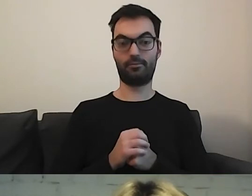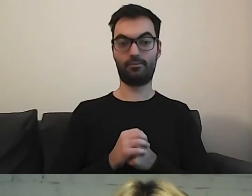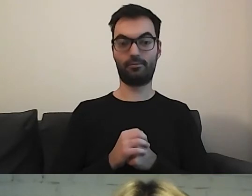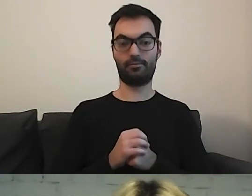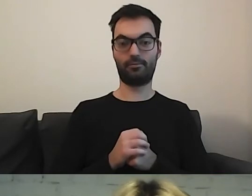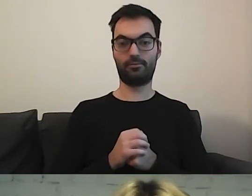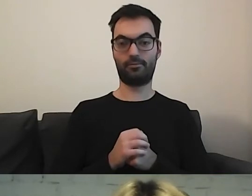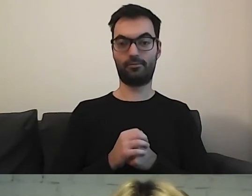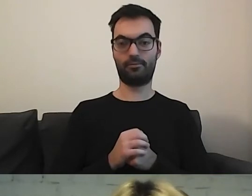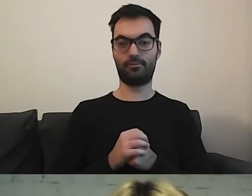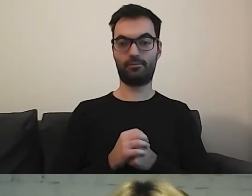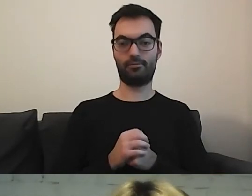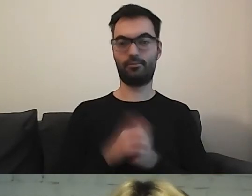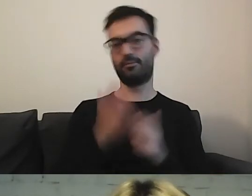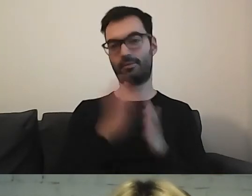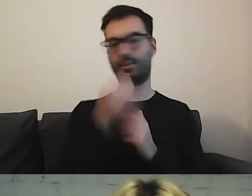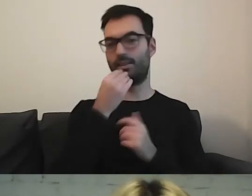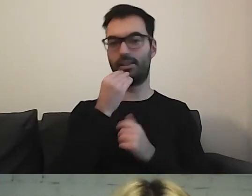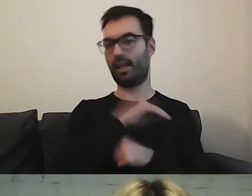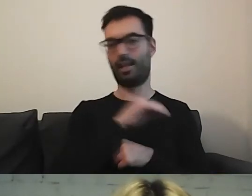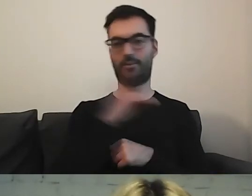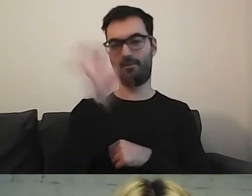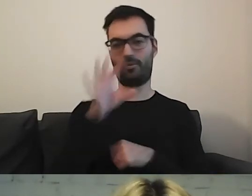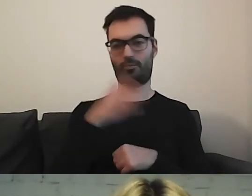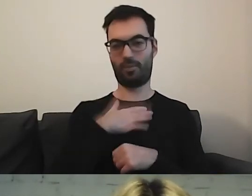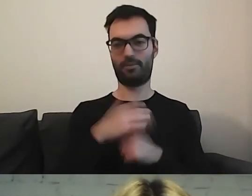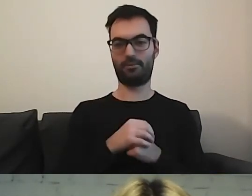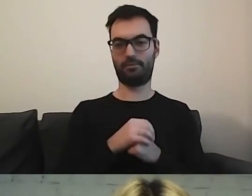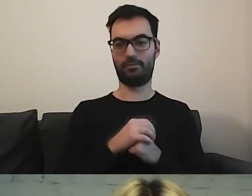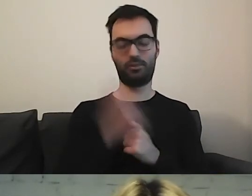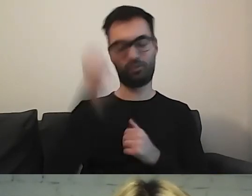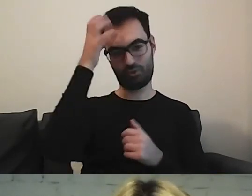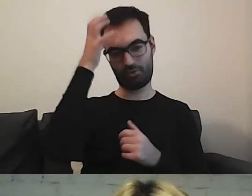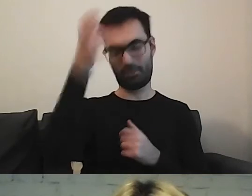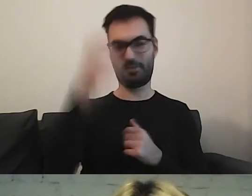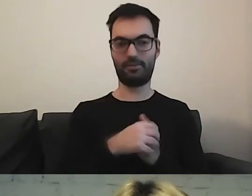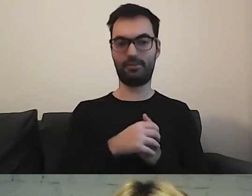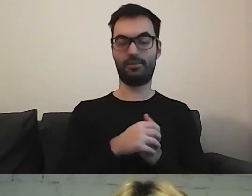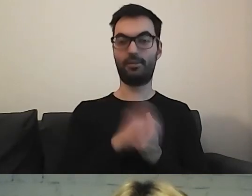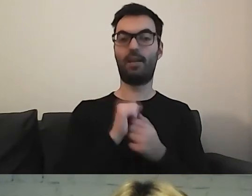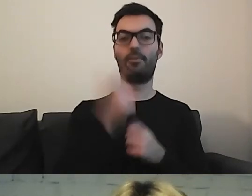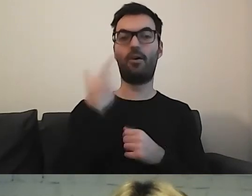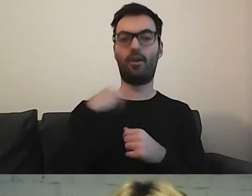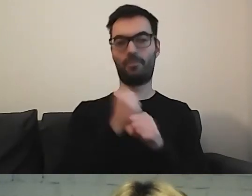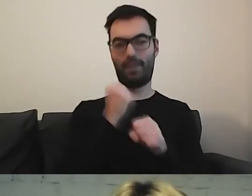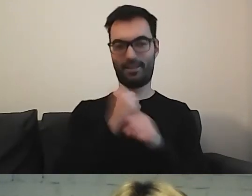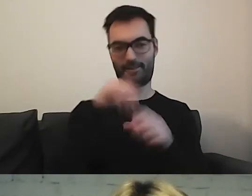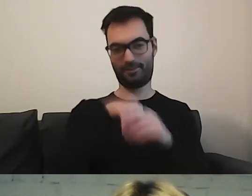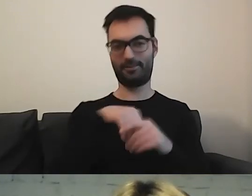MAŁGORZATA: Mamy po prostu najlepszych widzów. Samych bystrzaków. Albo osoby, które tam pracują.